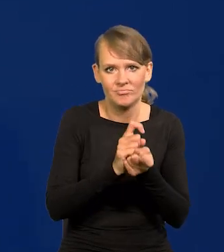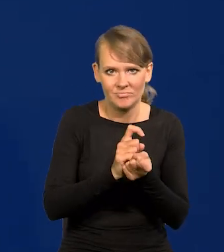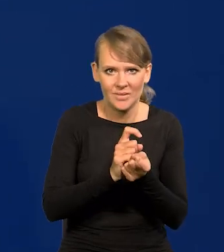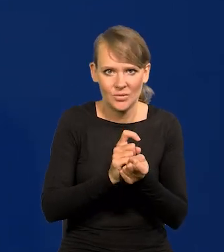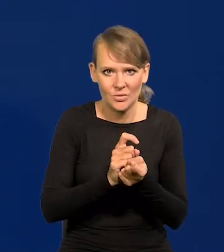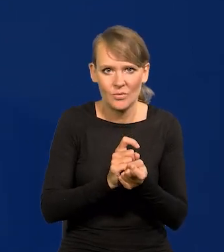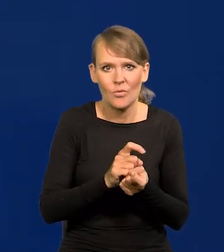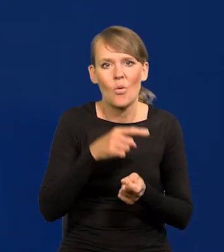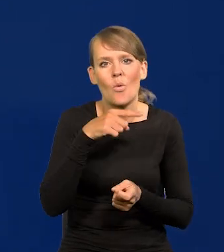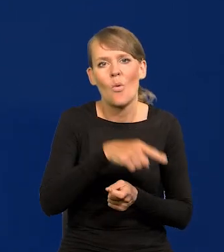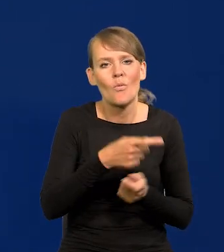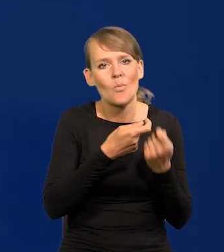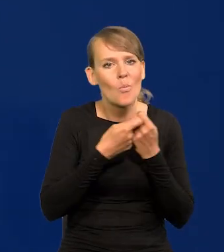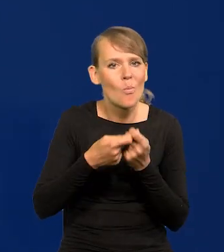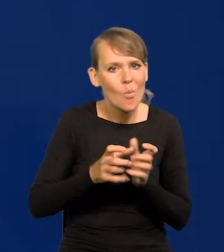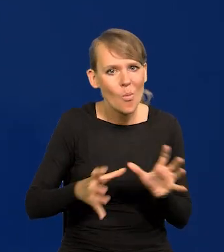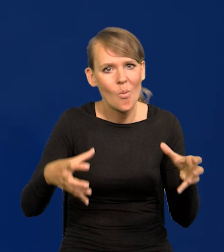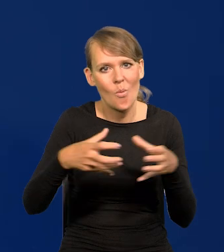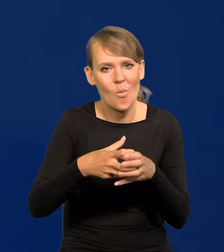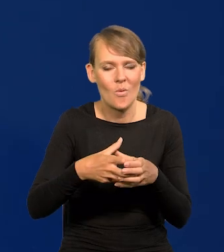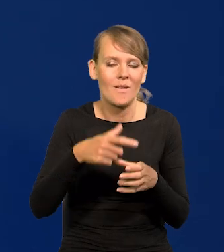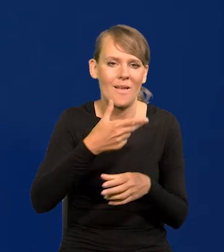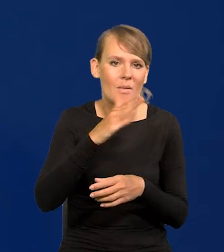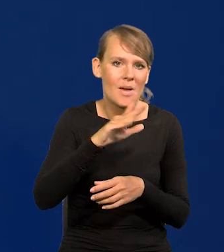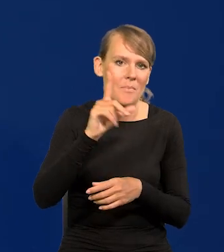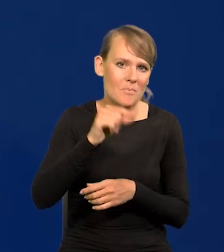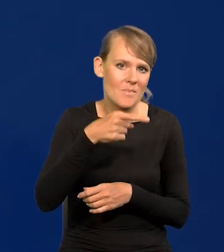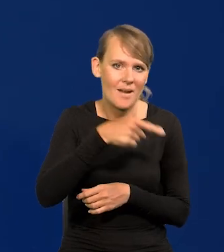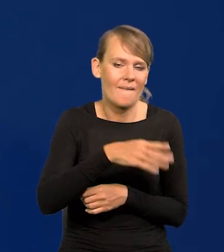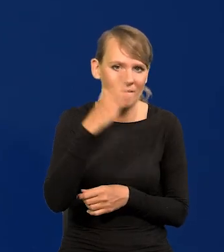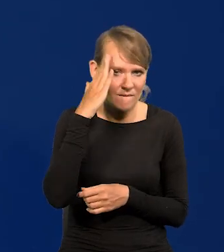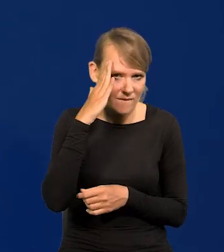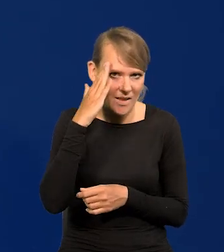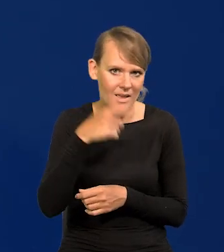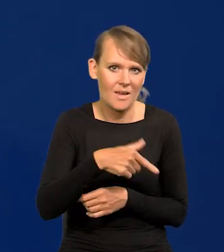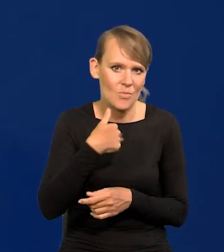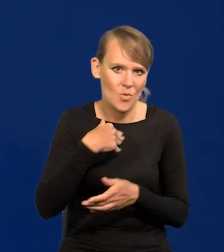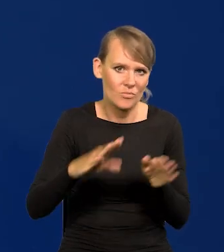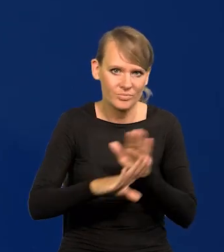co wspólna, zbiorowa wiedza NBP przedstawiła.